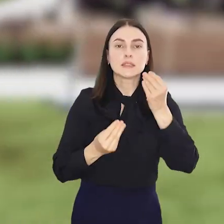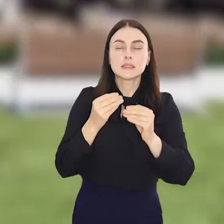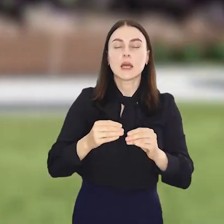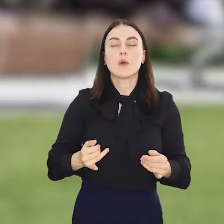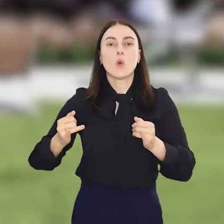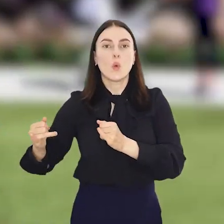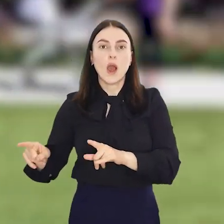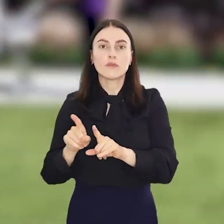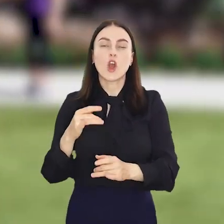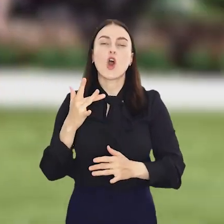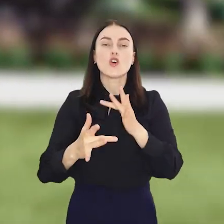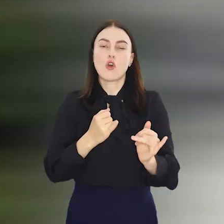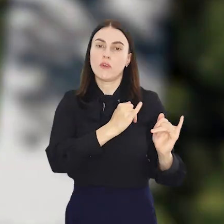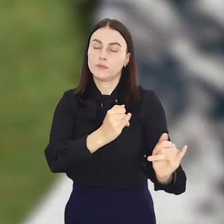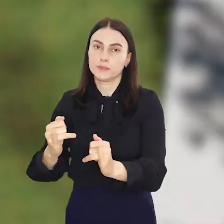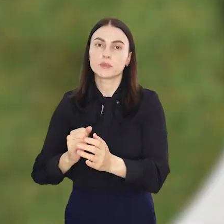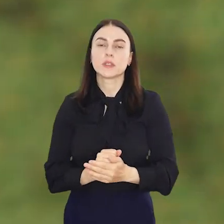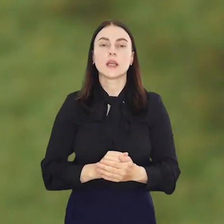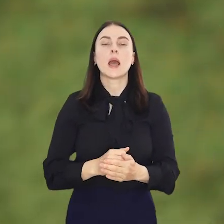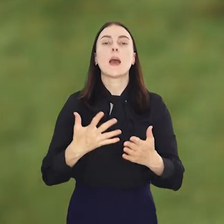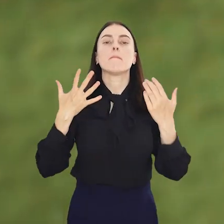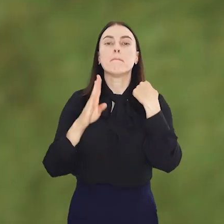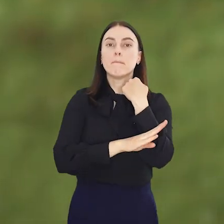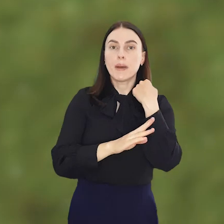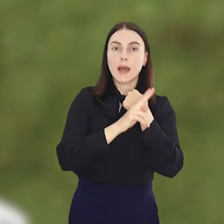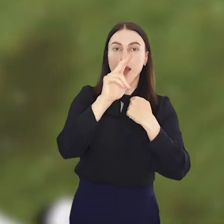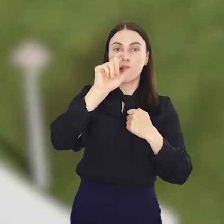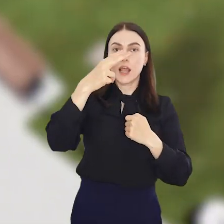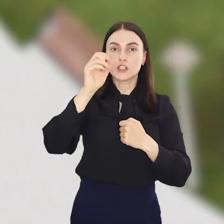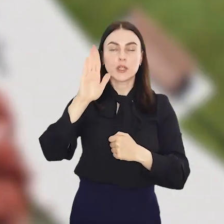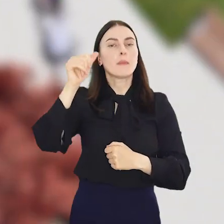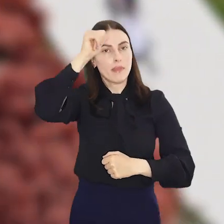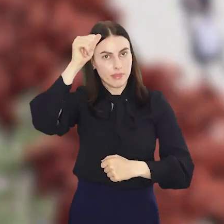plac zabaw, ławki i stojaki na rowery. Park Klecina, bo taką będzie nosił